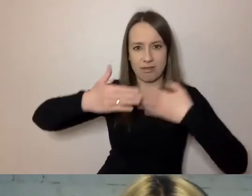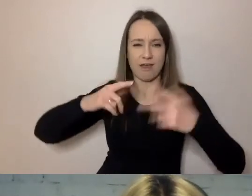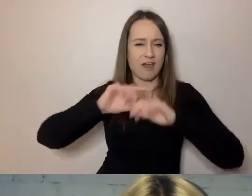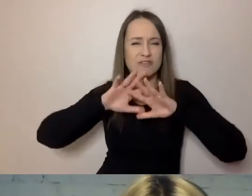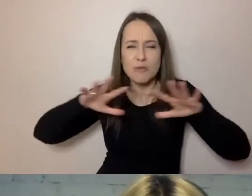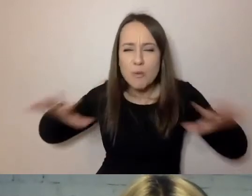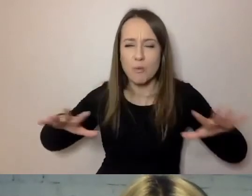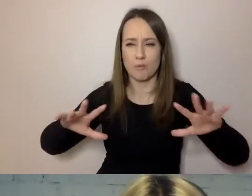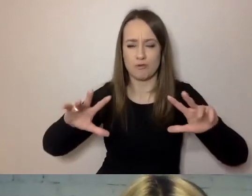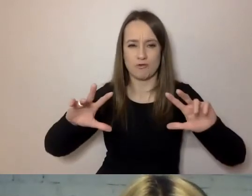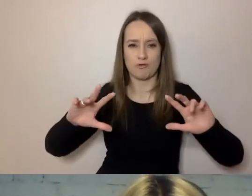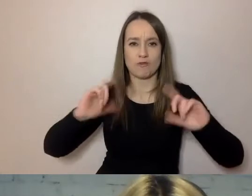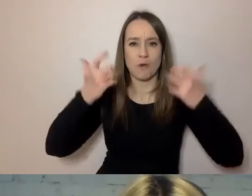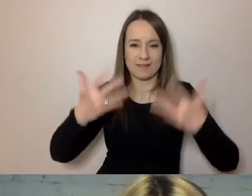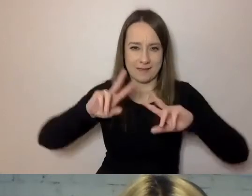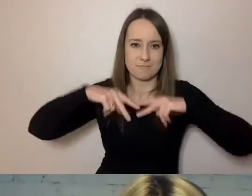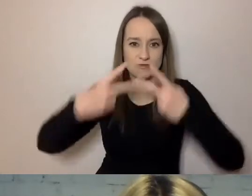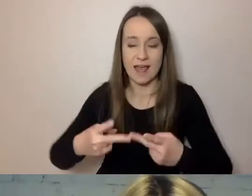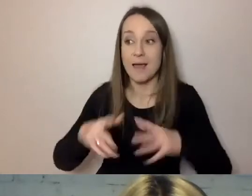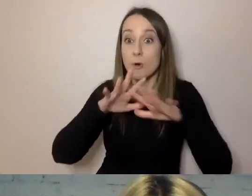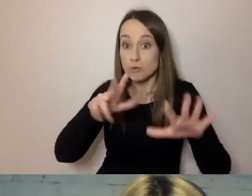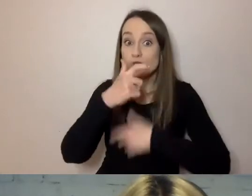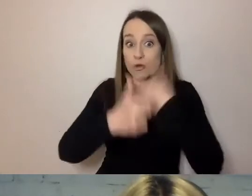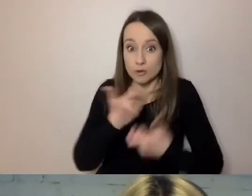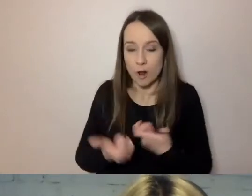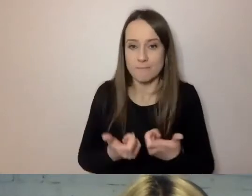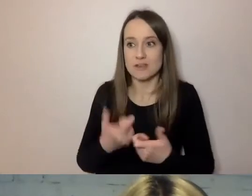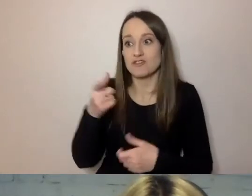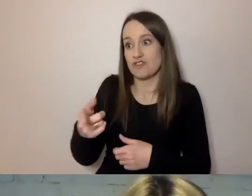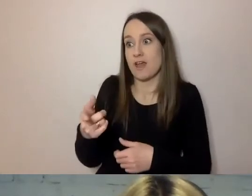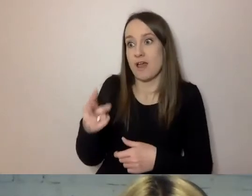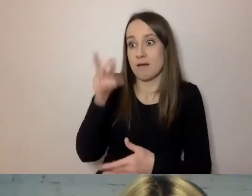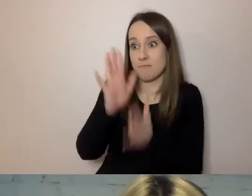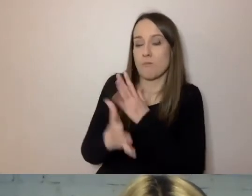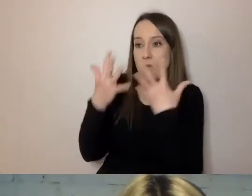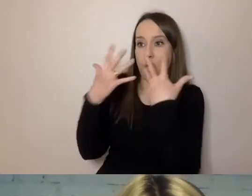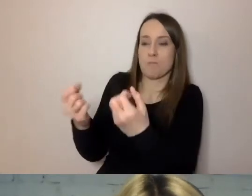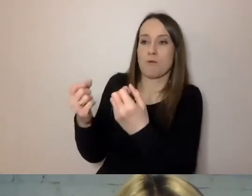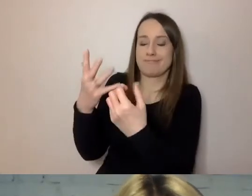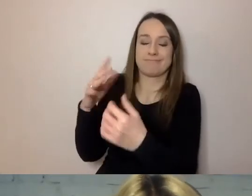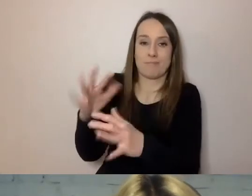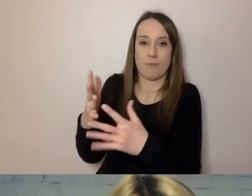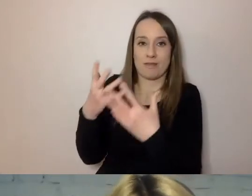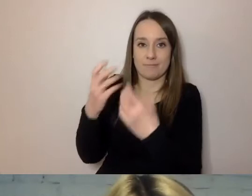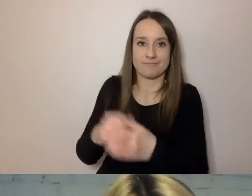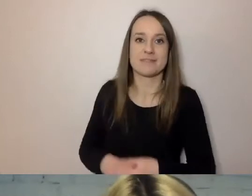Bo na tyle konkretnej rzeczy zrobił, że ma co odbiorcy przekazać. MAŁGORZATA: To ten majestat,